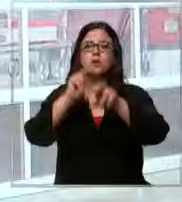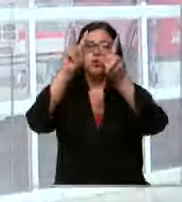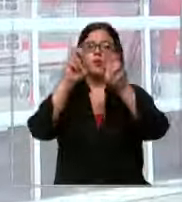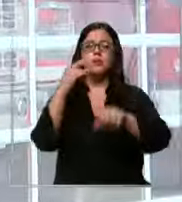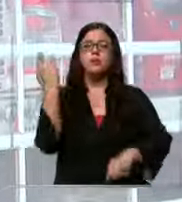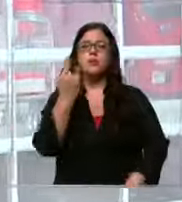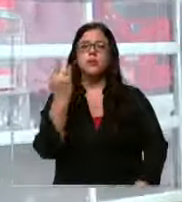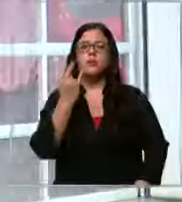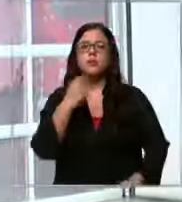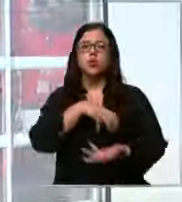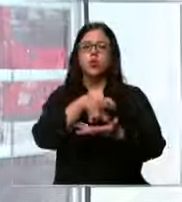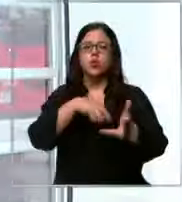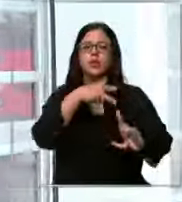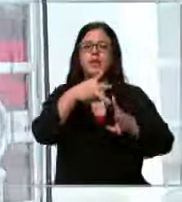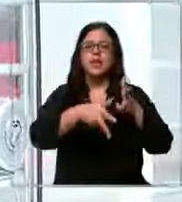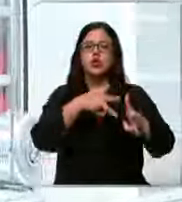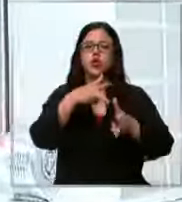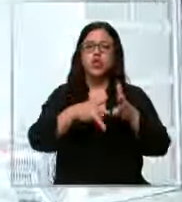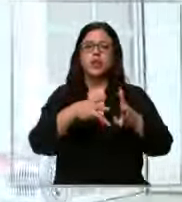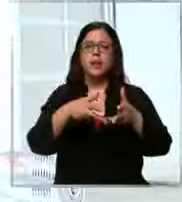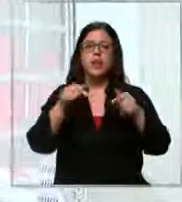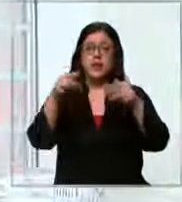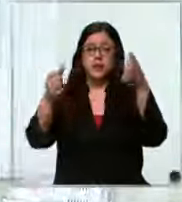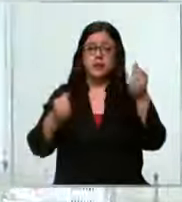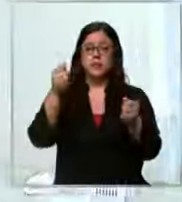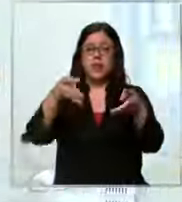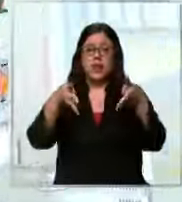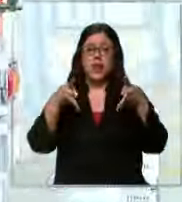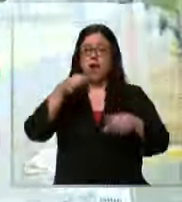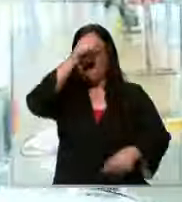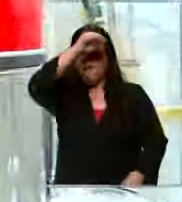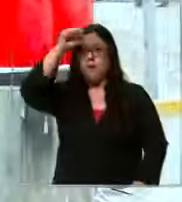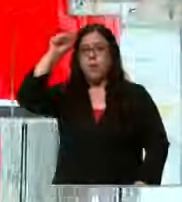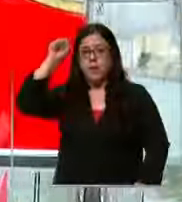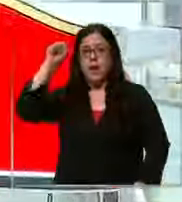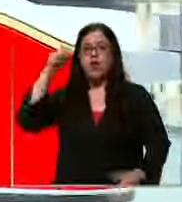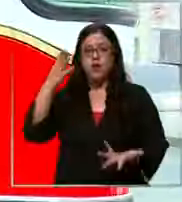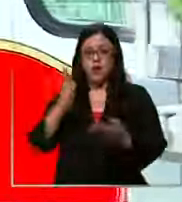en estación central y va saliendo este carro de bomberos para atenderla